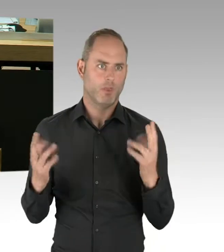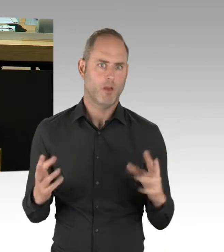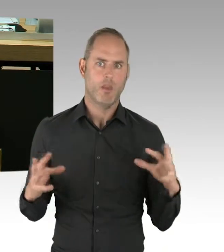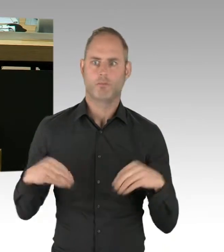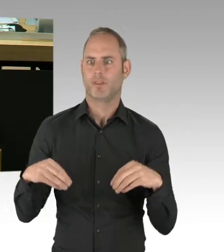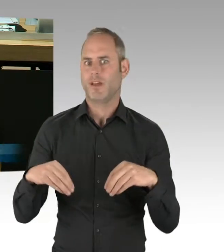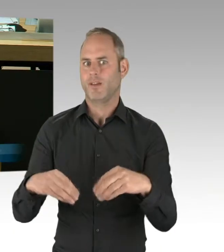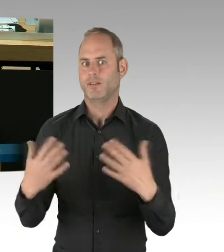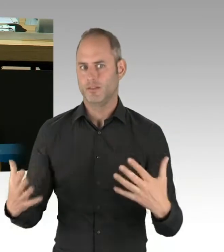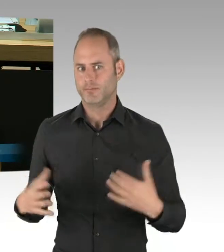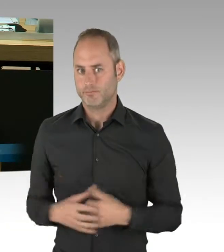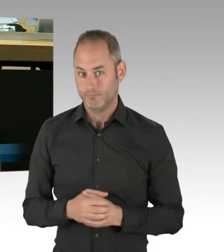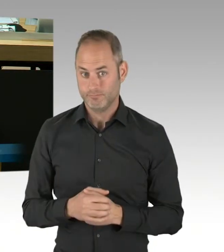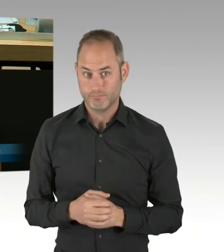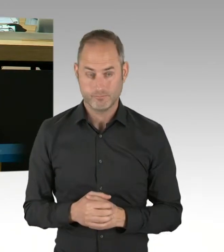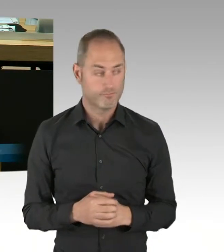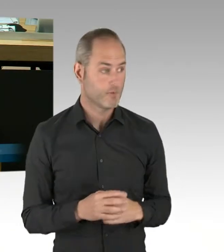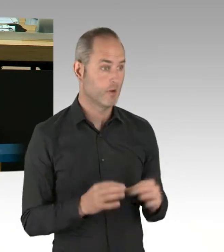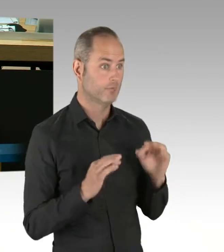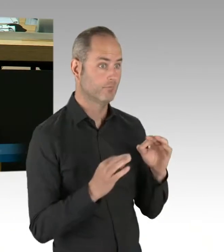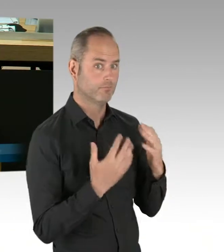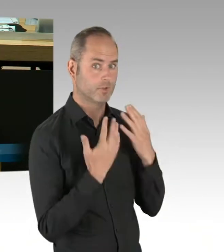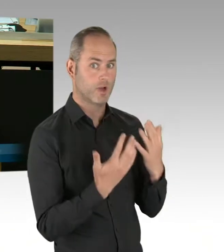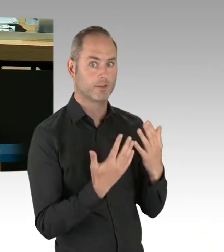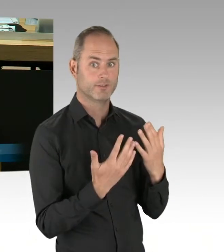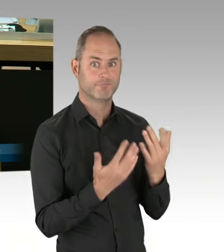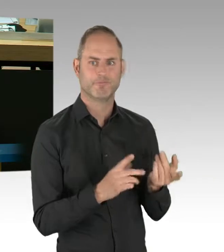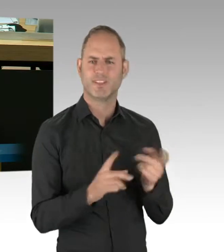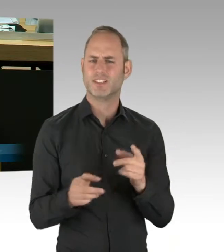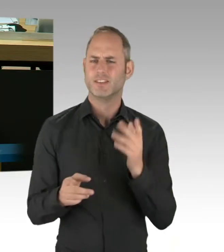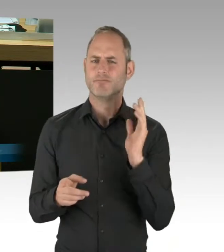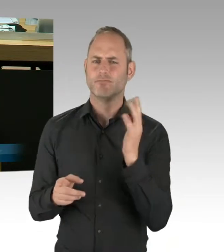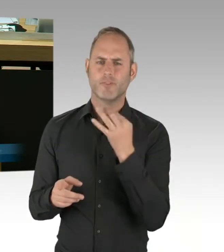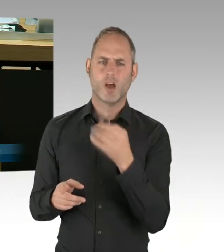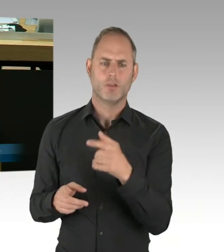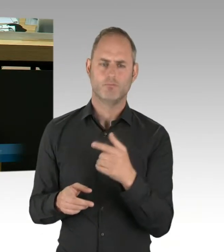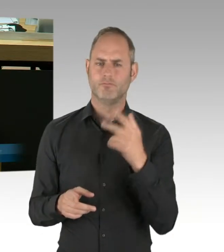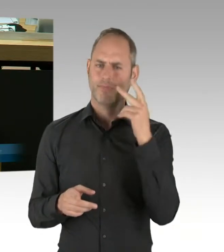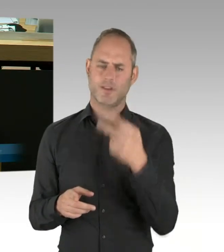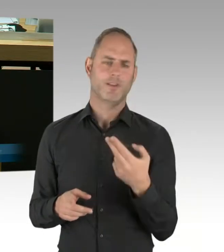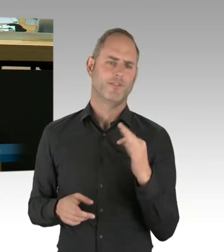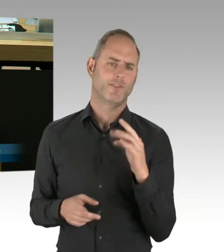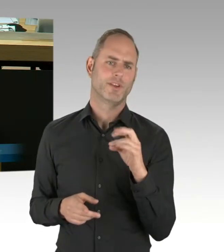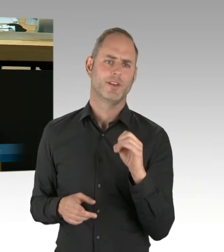oder aufgrund der Mitgliedschaften im Aufsichtsrat der Flughafengesellschaft vor, von der Thematik